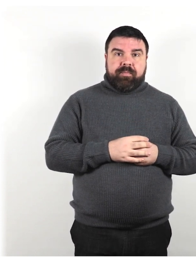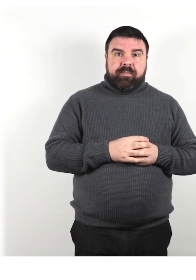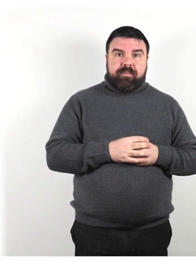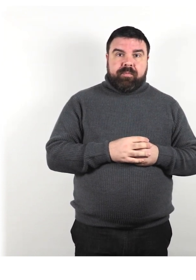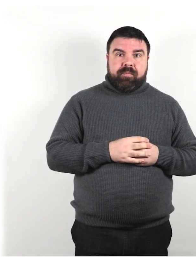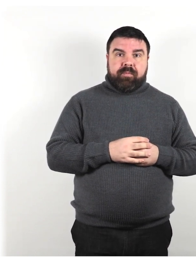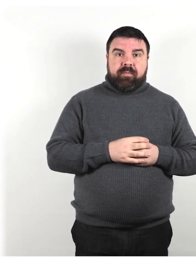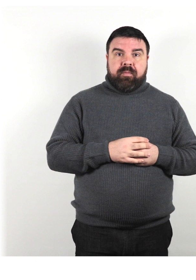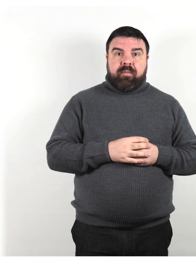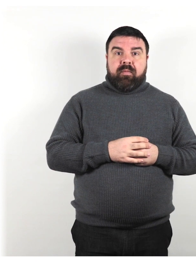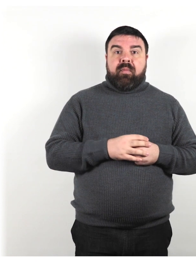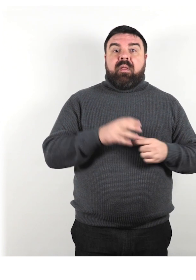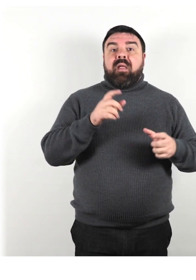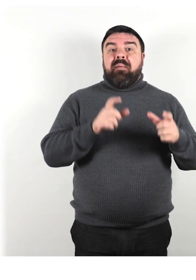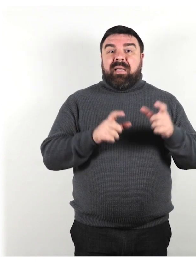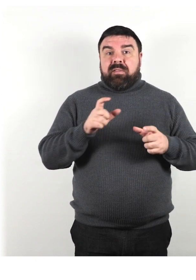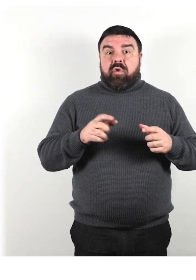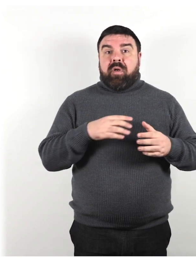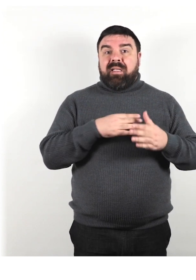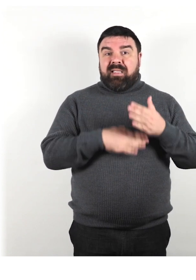Le persone con disabilità sono da temere.